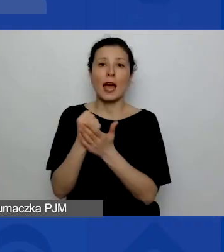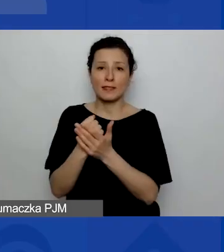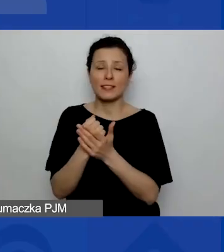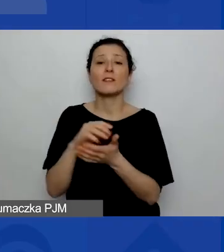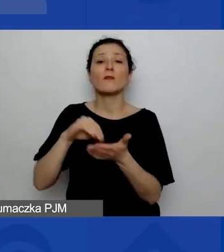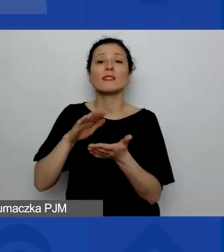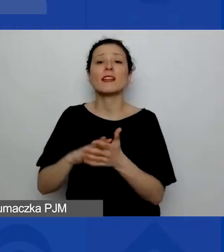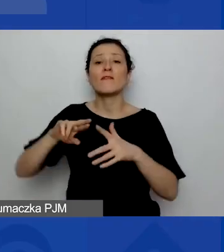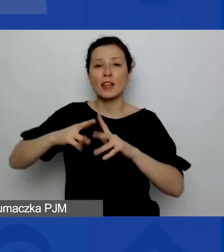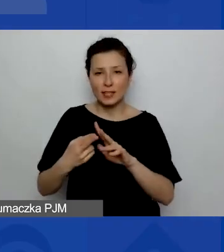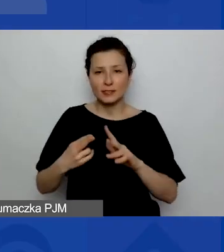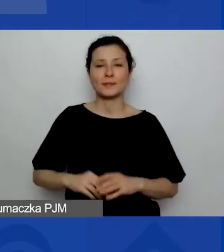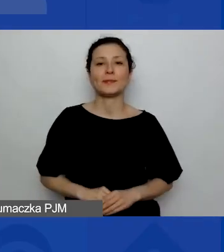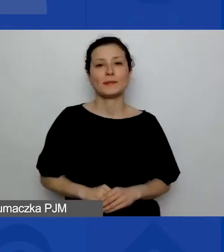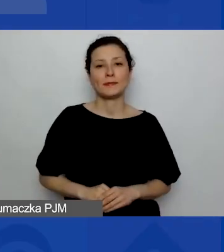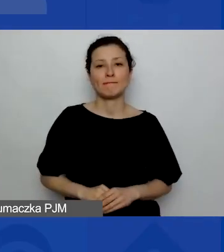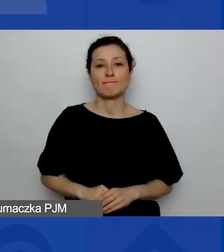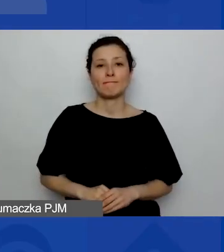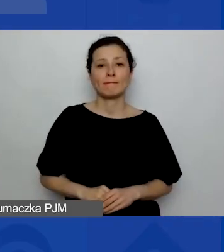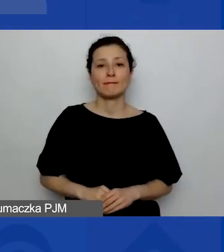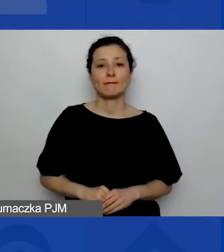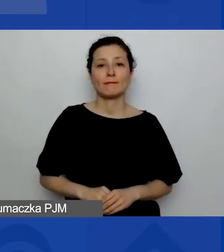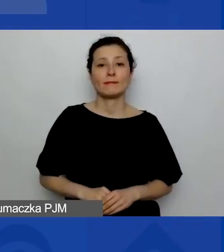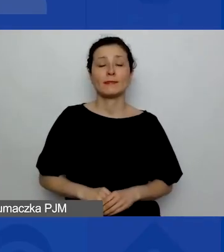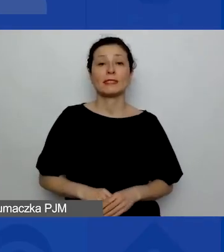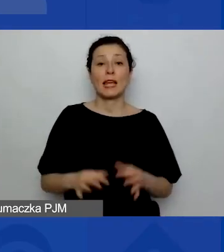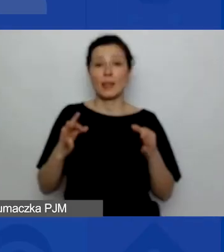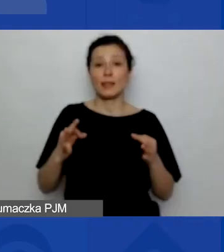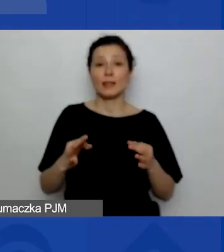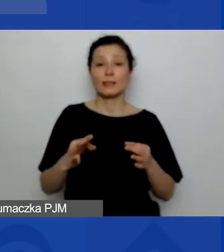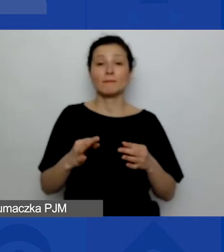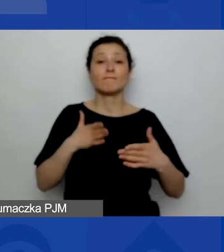Ja teraz zatrzymuję udostępnianie mojego ekranu.